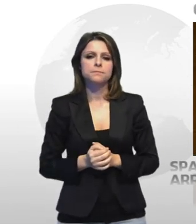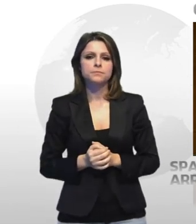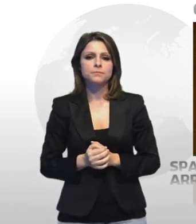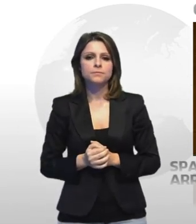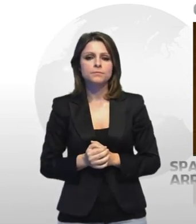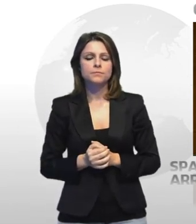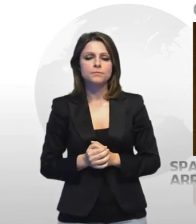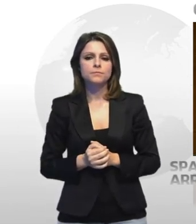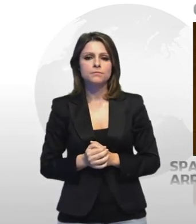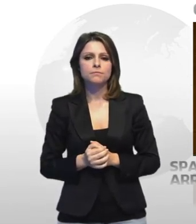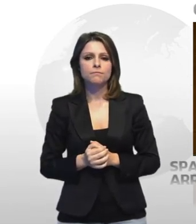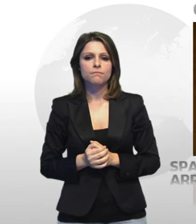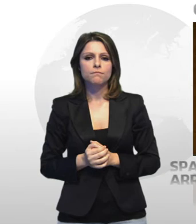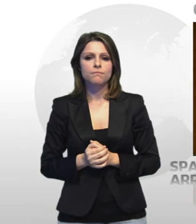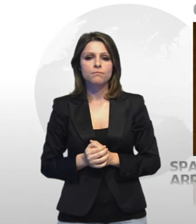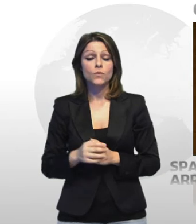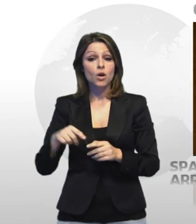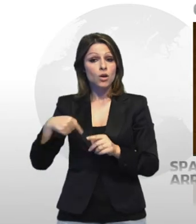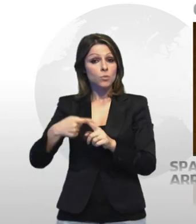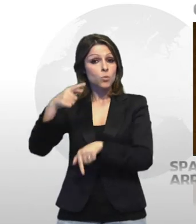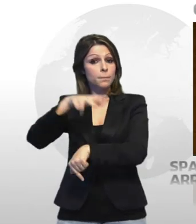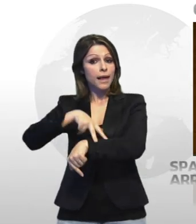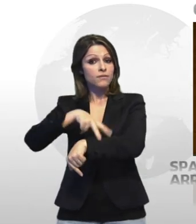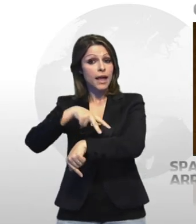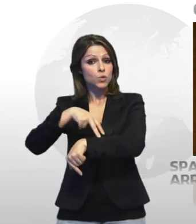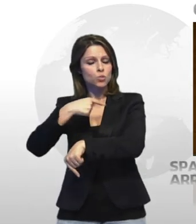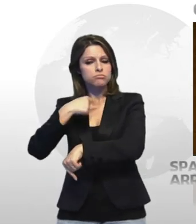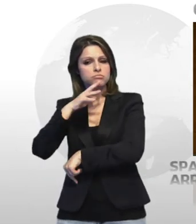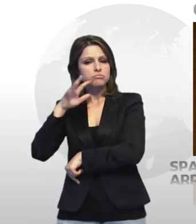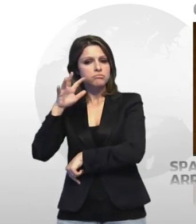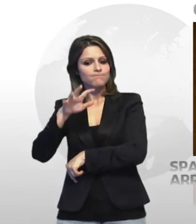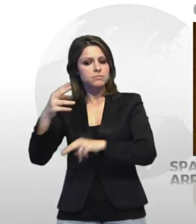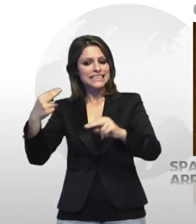inoltre sono stati segnalati alla prefettura di taranto due giovani assolutori